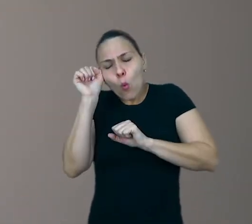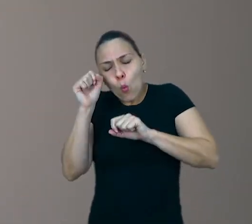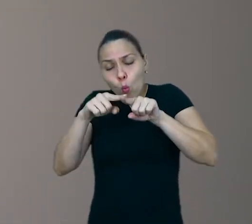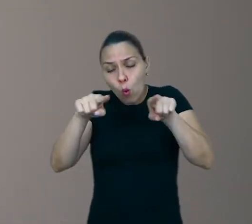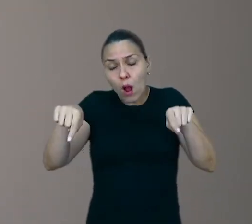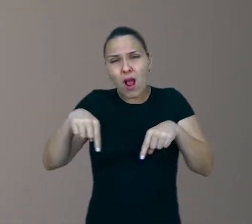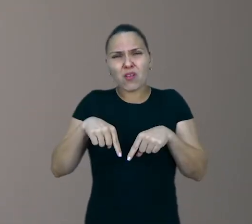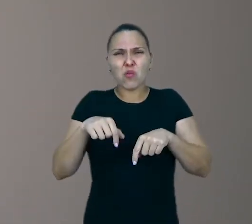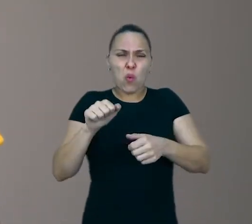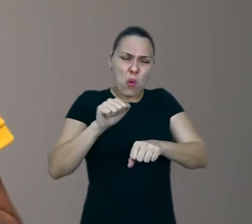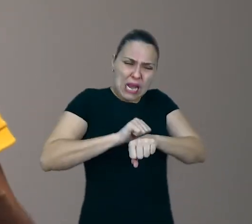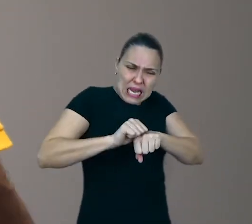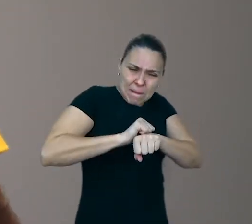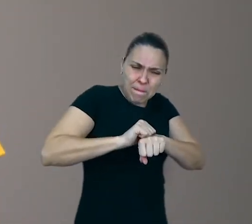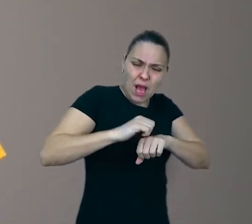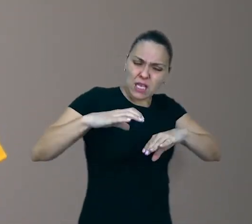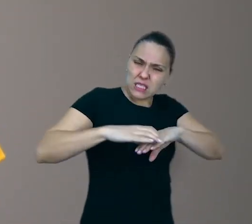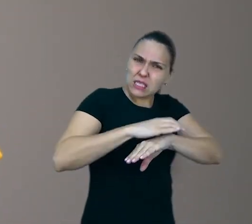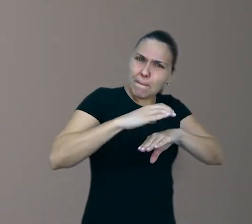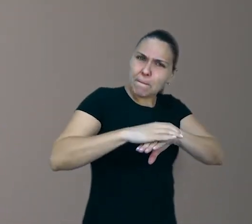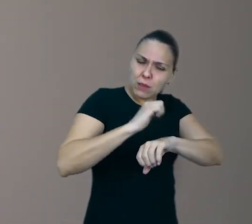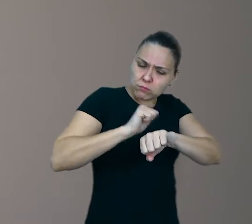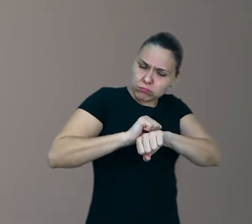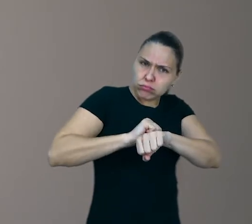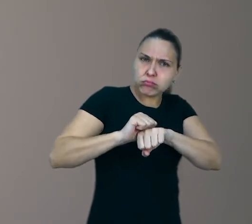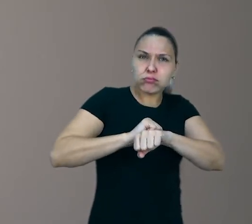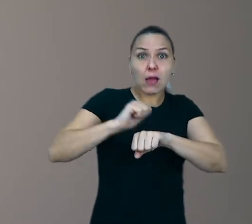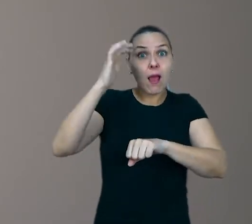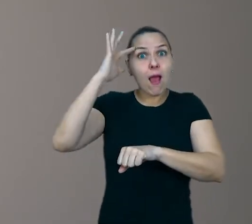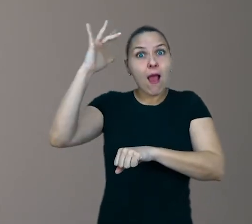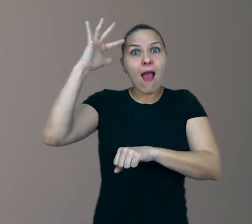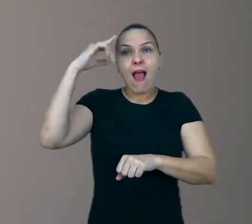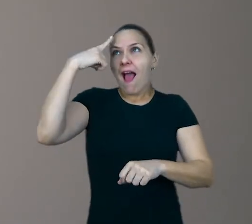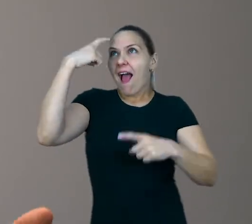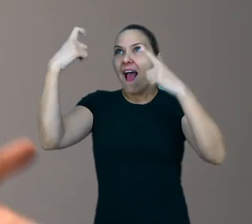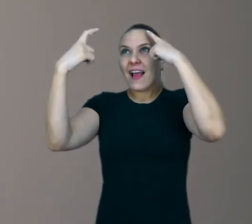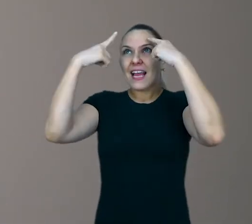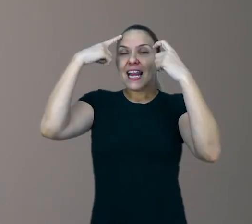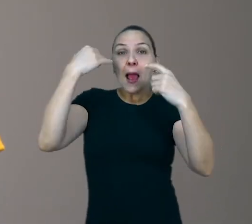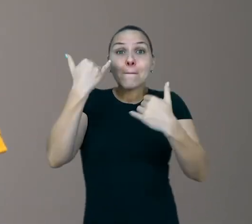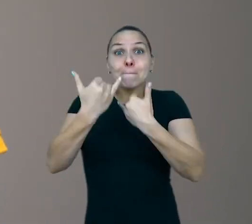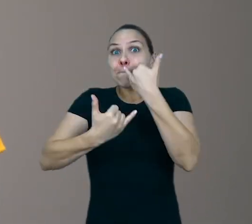As crianças podem entrar no estado do lúdico, criar, brincar aprendendo, aprender brincando.